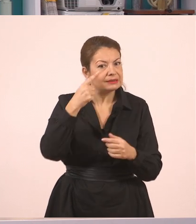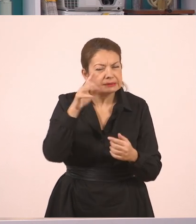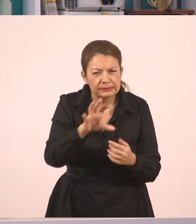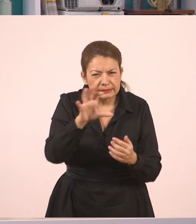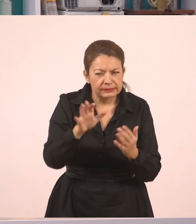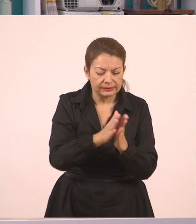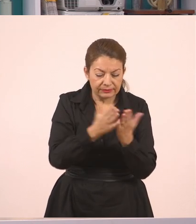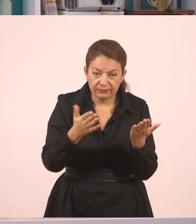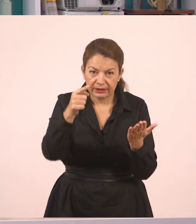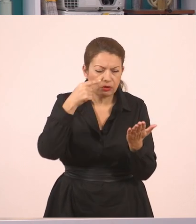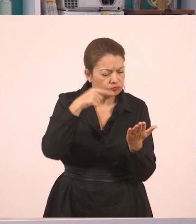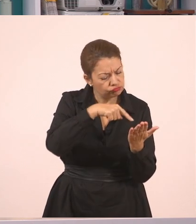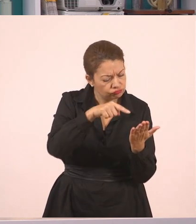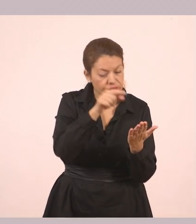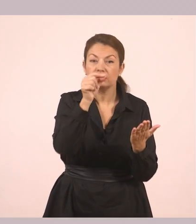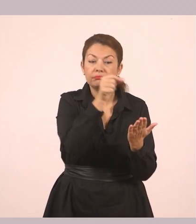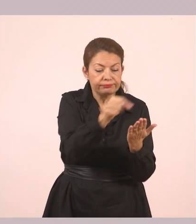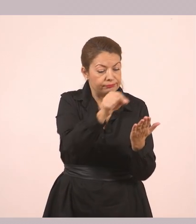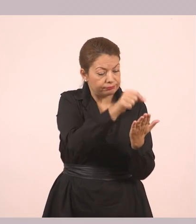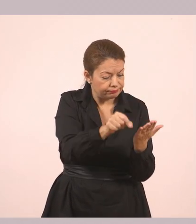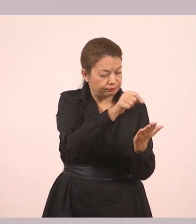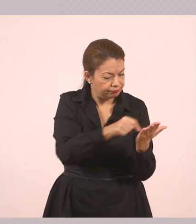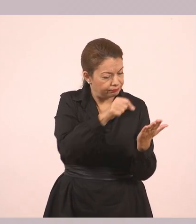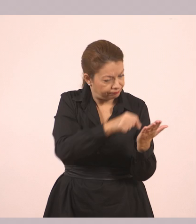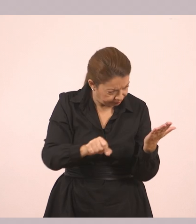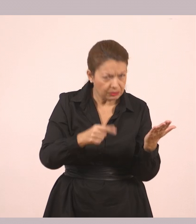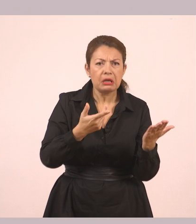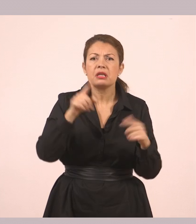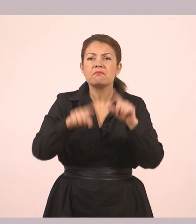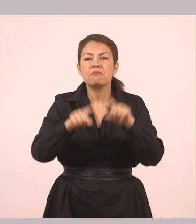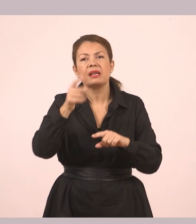όσοι έχουν το βιβλίο να το υπογραμμίσουν, όσοι δεν το έχουν απλώς να το δούνε στην οθόνη.